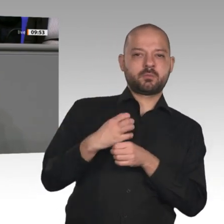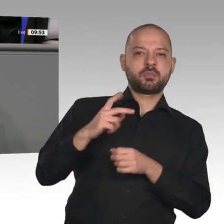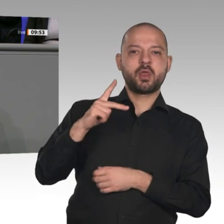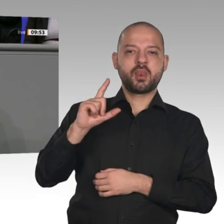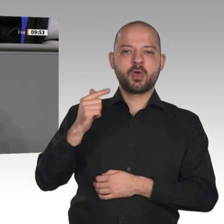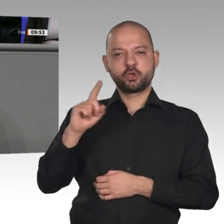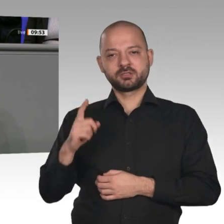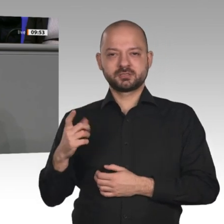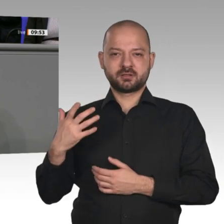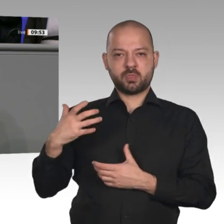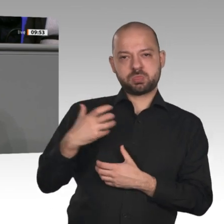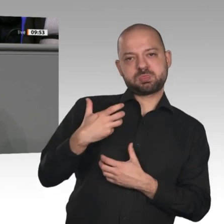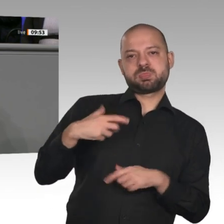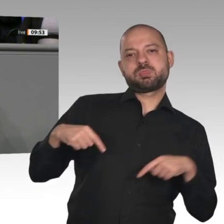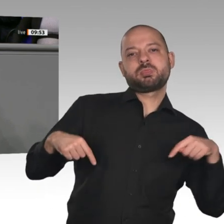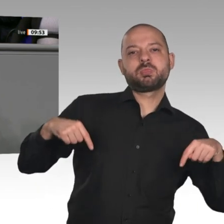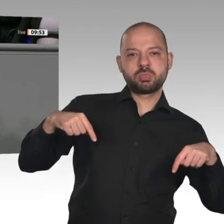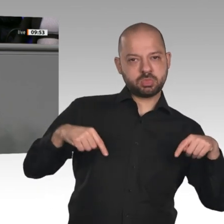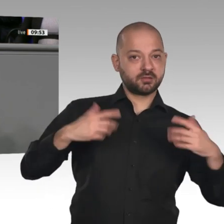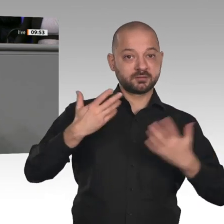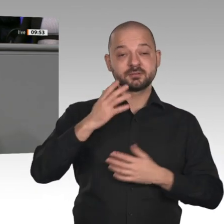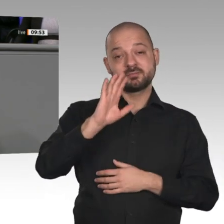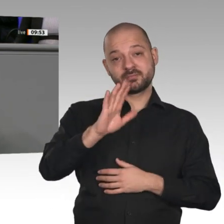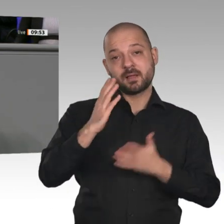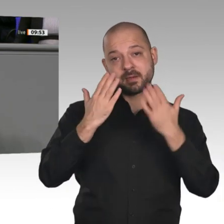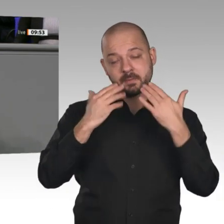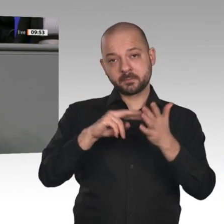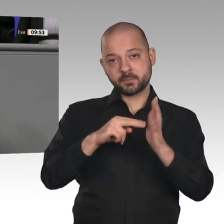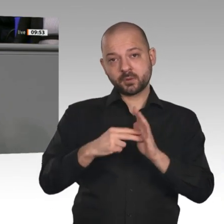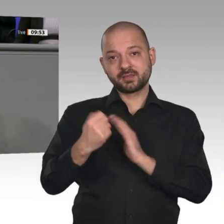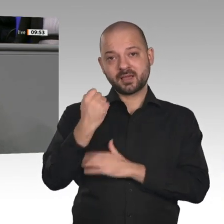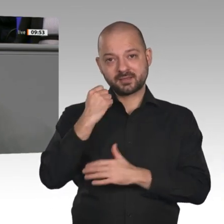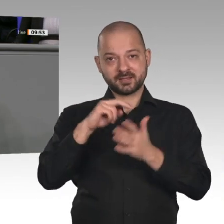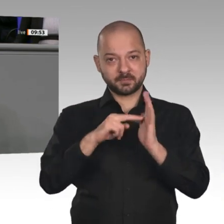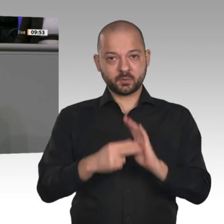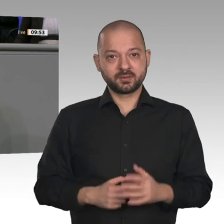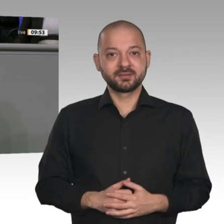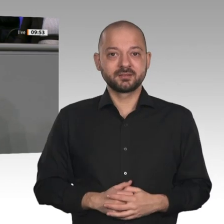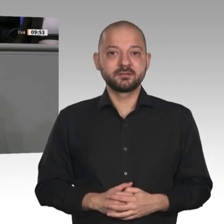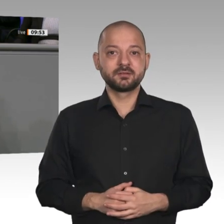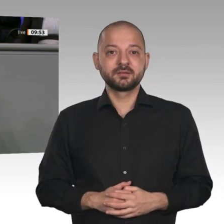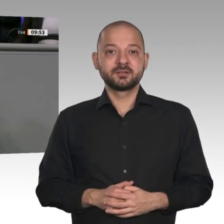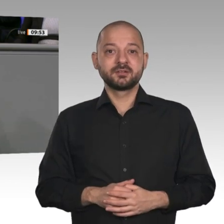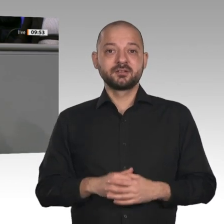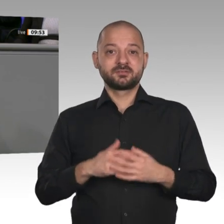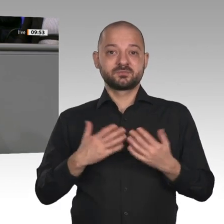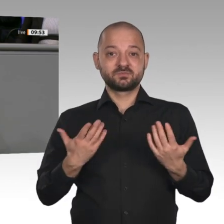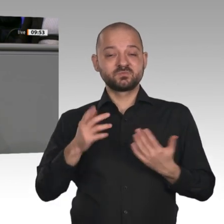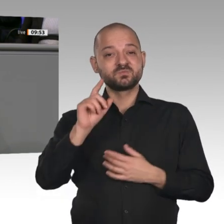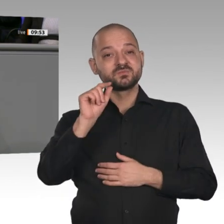und unsere Versorgungssicherheit aufs Spiel setzt. Und dann muss der Bürger diesen Irrsinn auch noch mit den höchsten Strompreisen in Europa bezahlen, Herr Bartol.